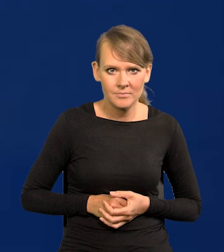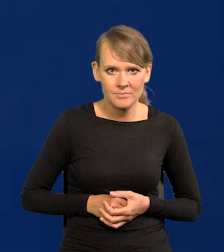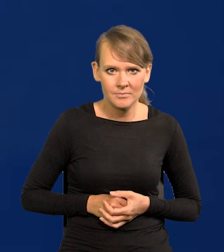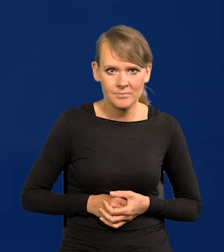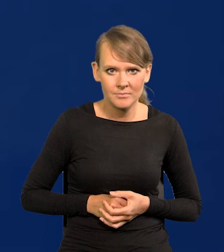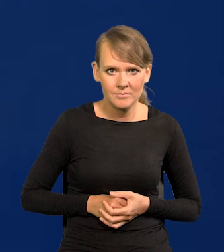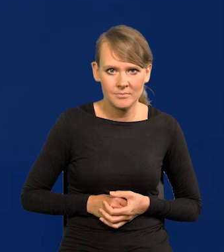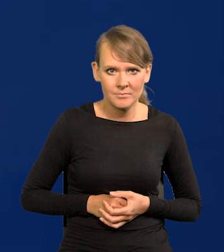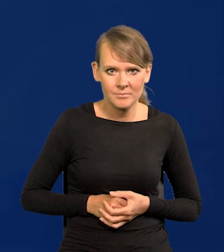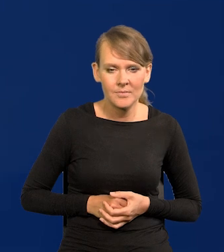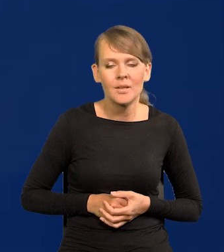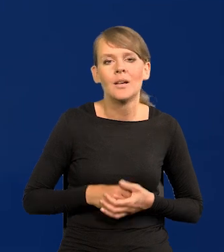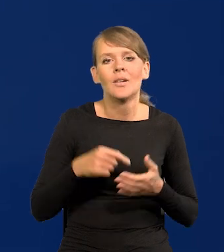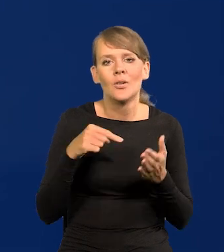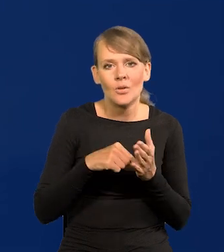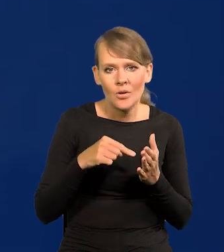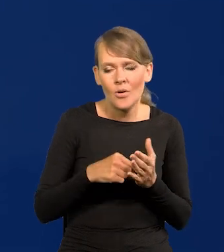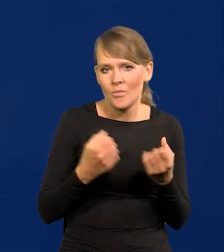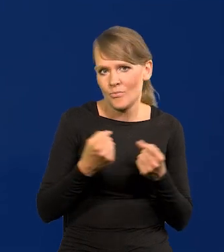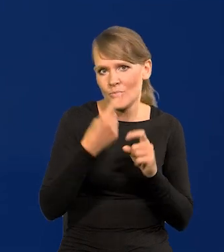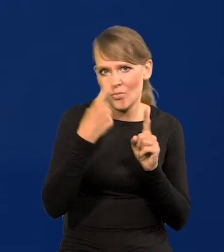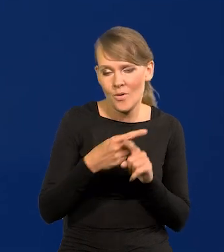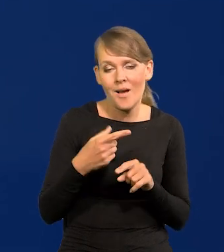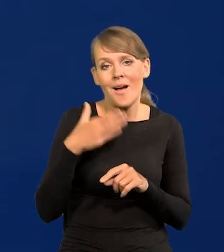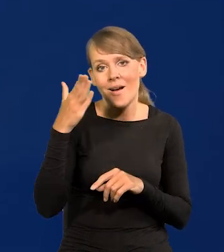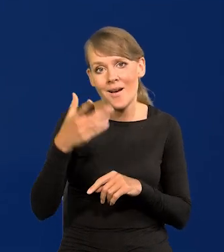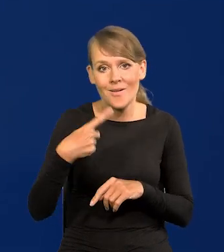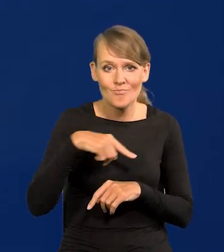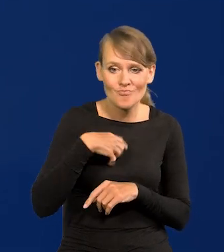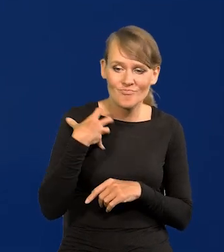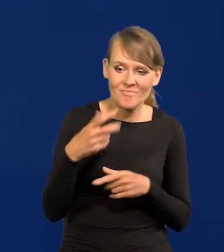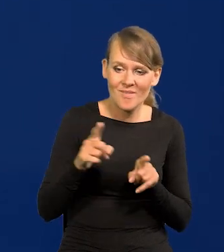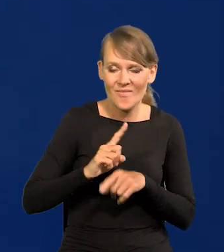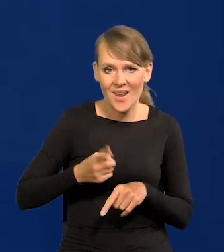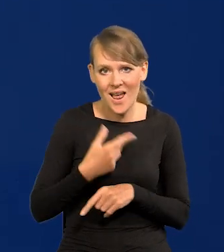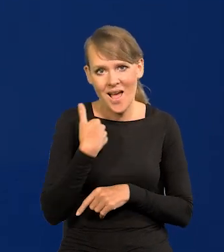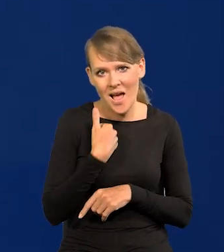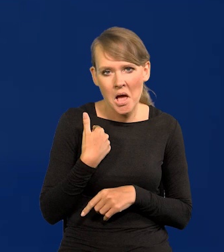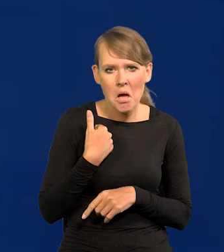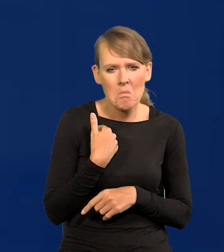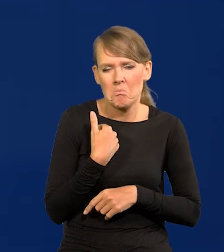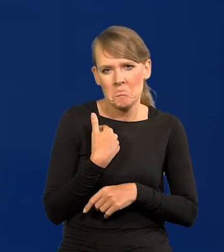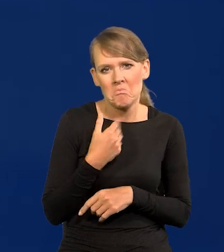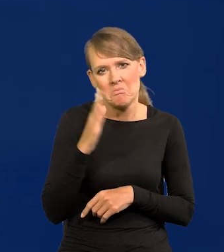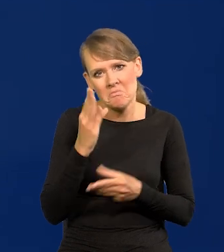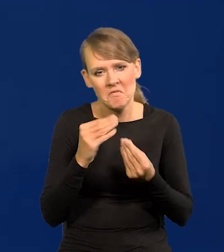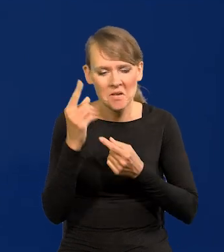On też wygaśnie kiedyś, jak już będziemy bogaci, jak dzisiaj Francja, Anglia, to też Polacy bardziej będą myśleć o czasie wolnym.